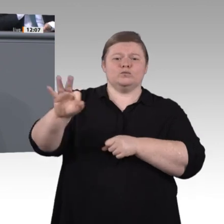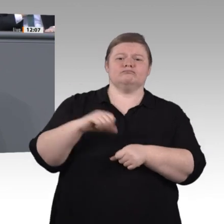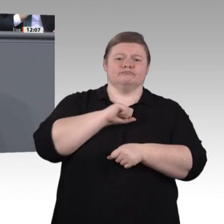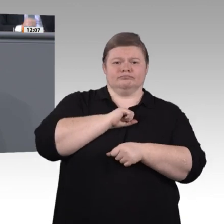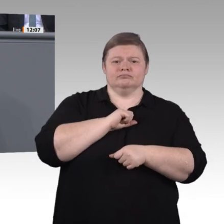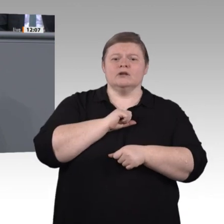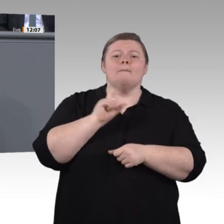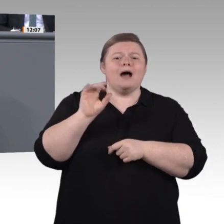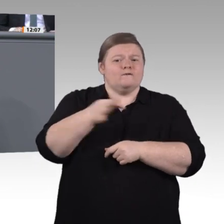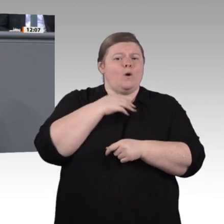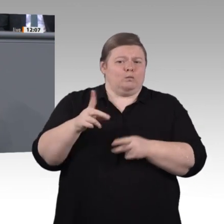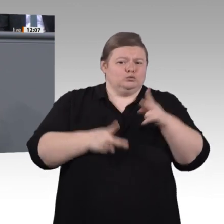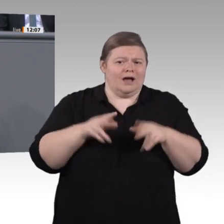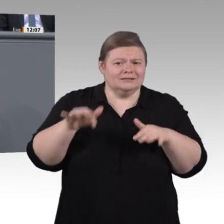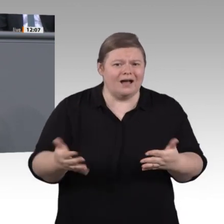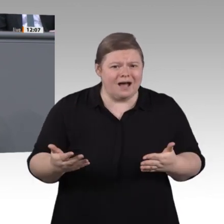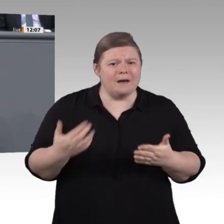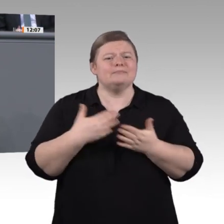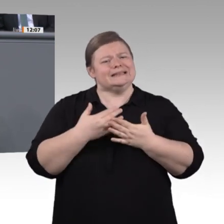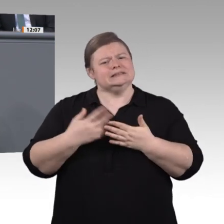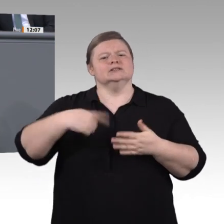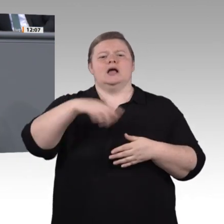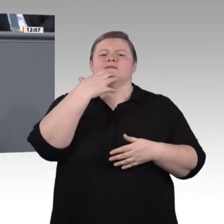von den Möglichkeiten der Digitalisierung profitieren. Wenn sie das nicht